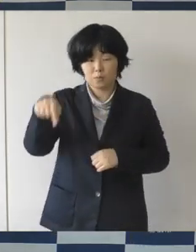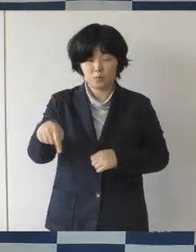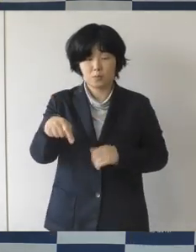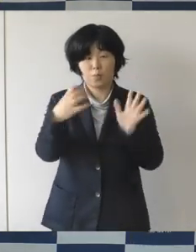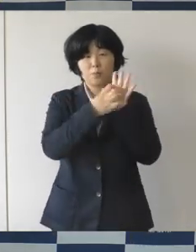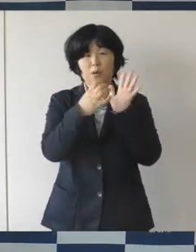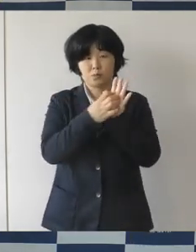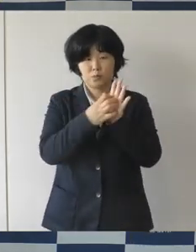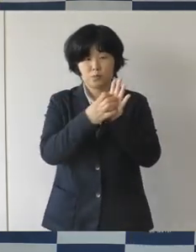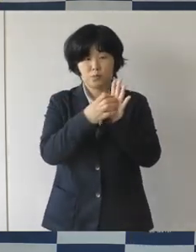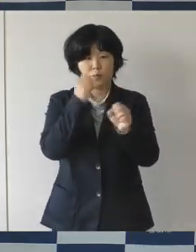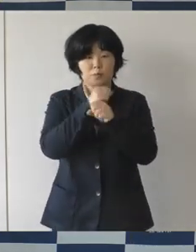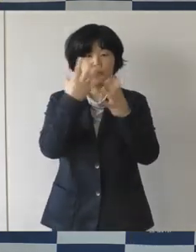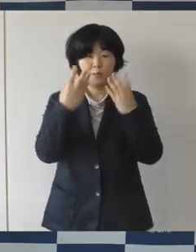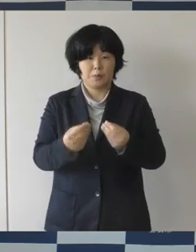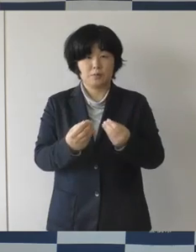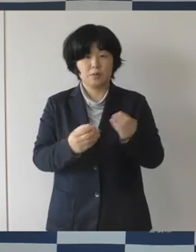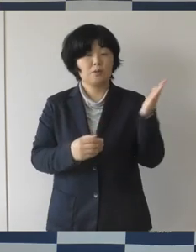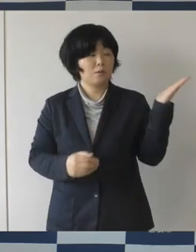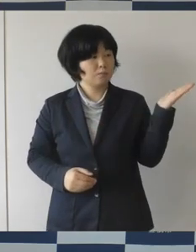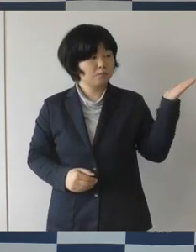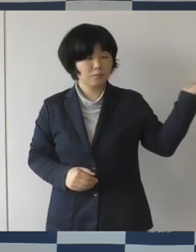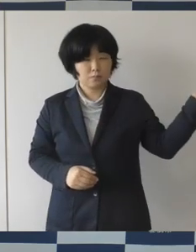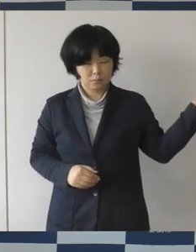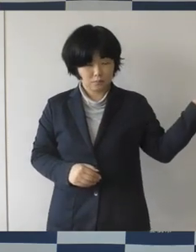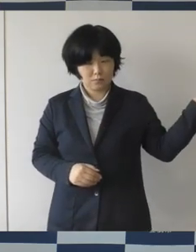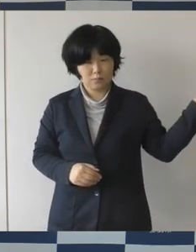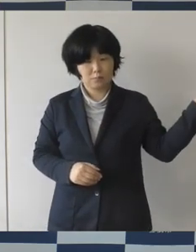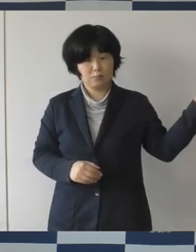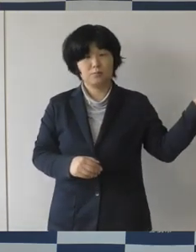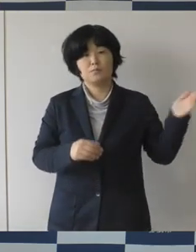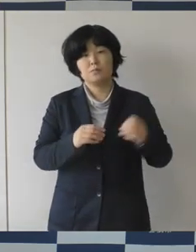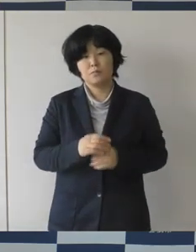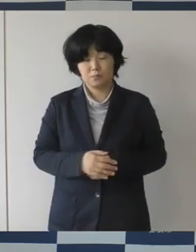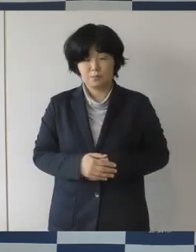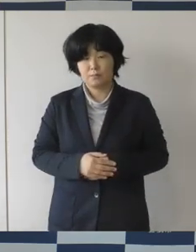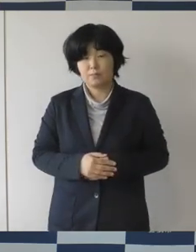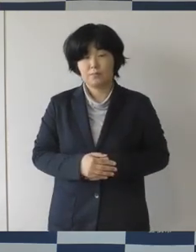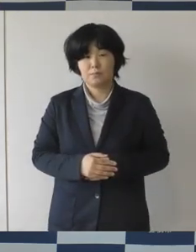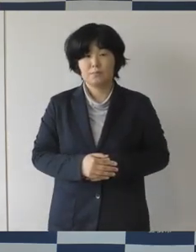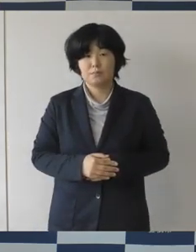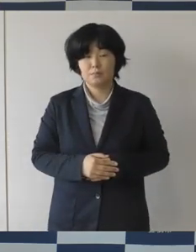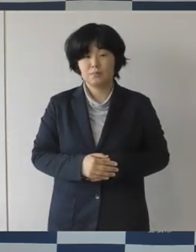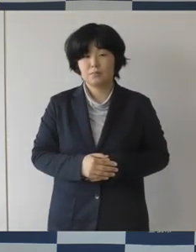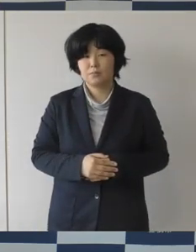これが、まちなか図書館、そしてこれがまちなか広場です。